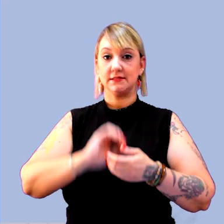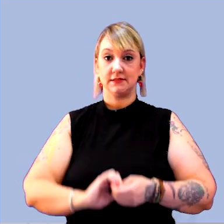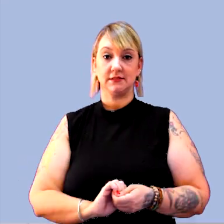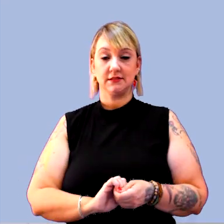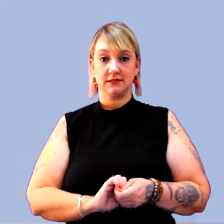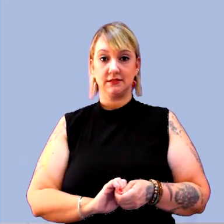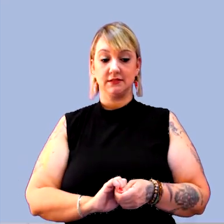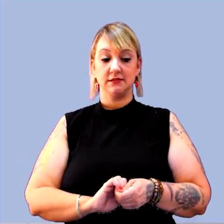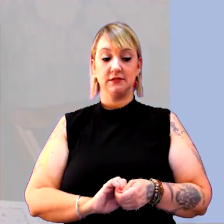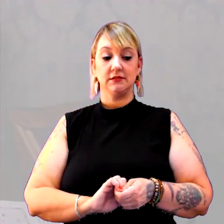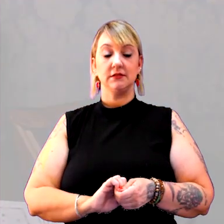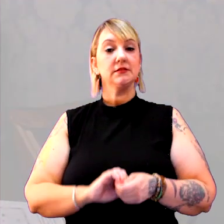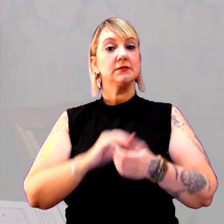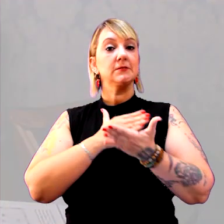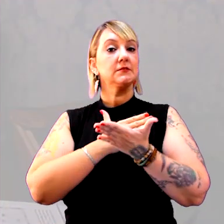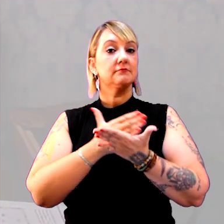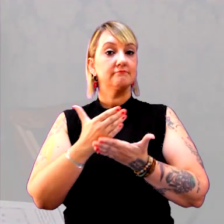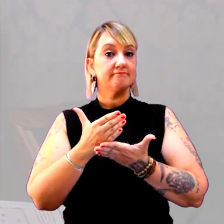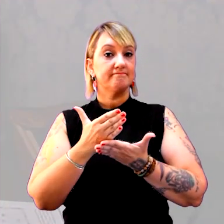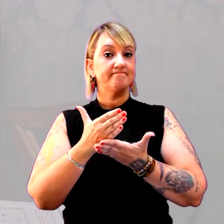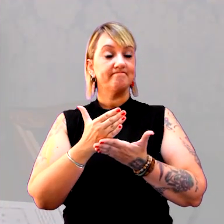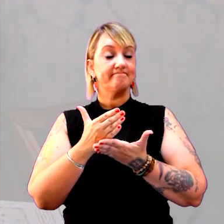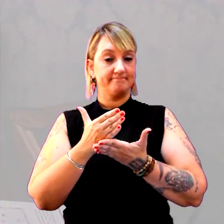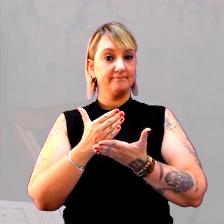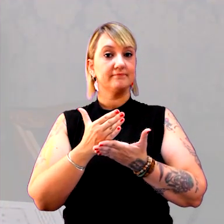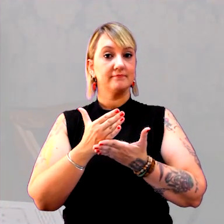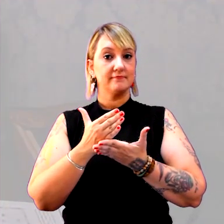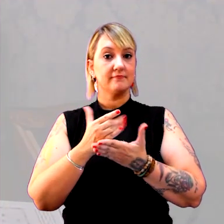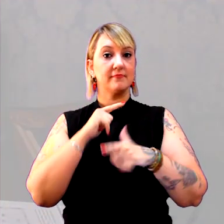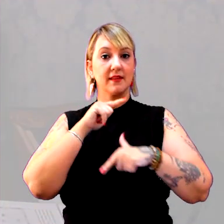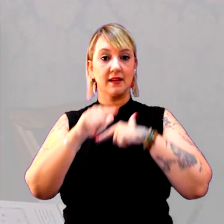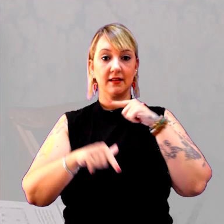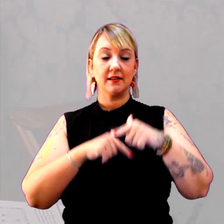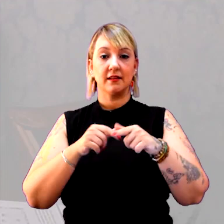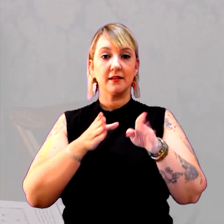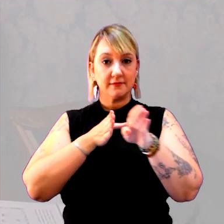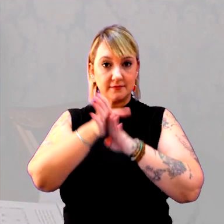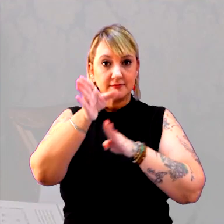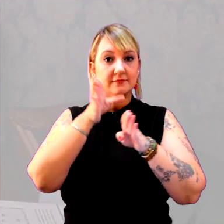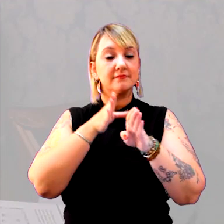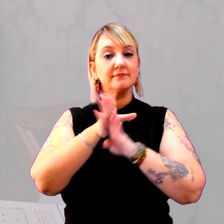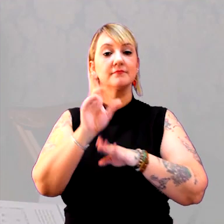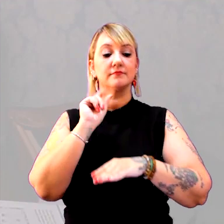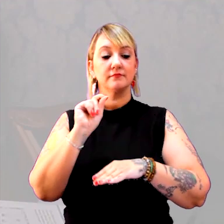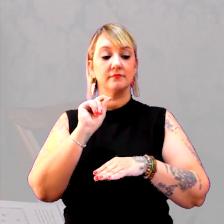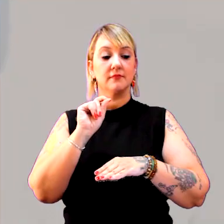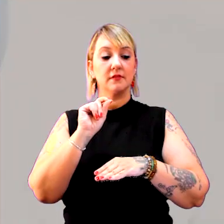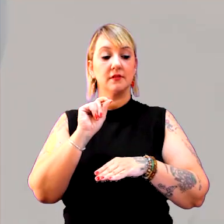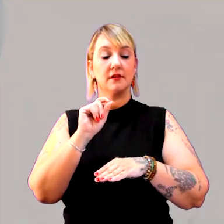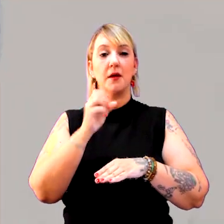Inicialmente, o trabalho que eu sempre recomendo e aconselho, é o bom e velho dicionário.